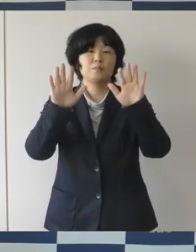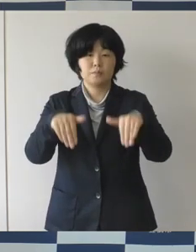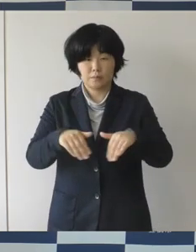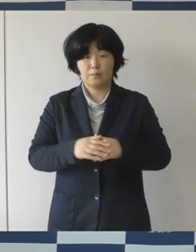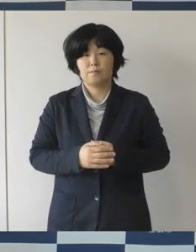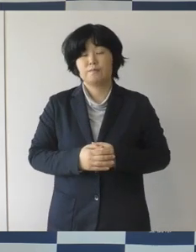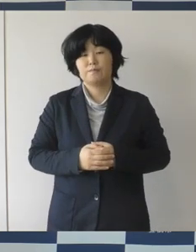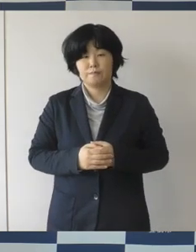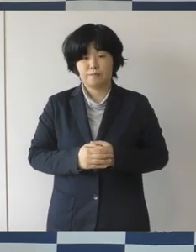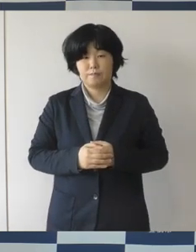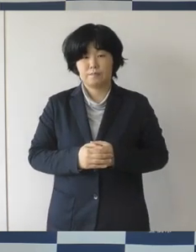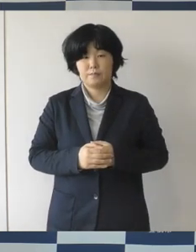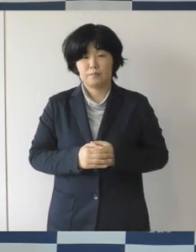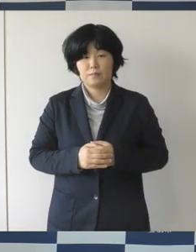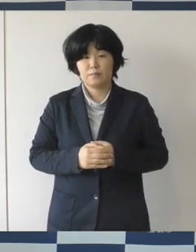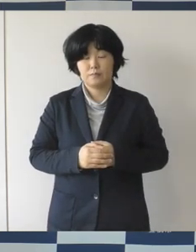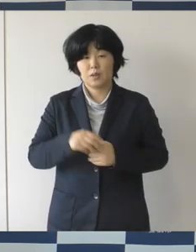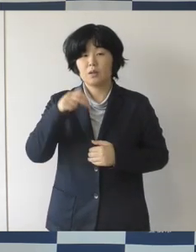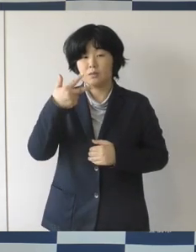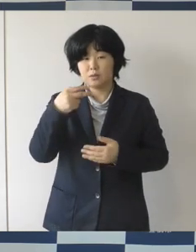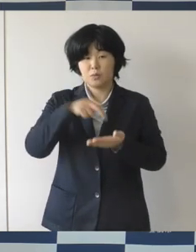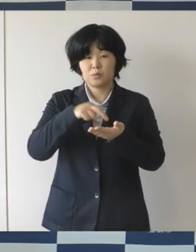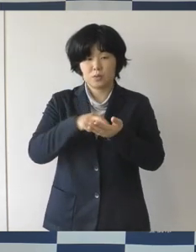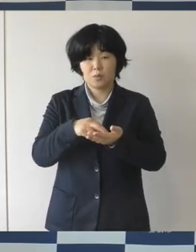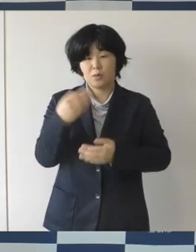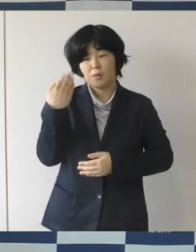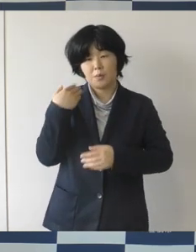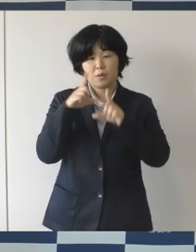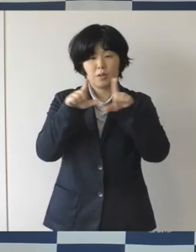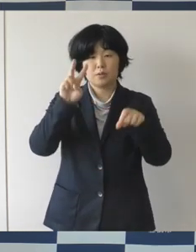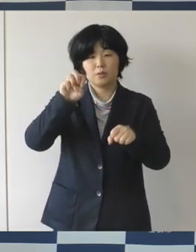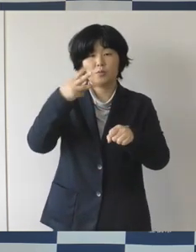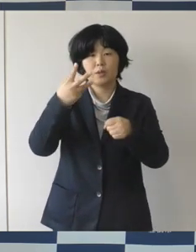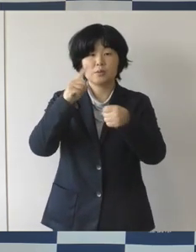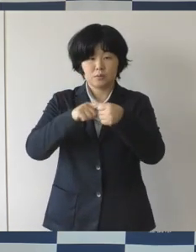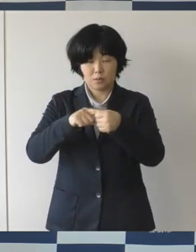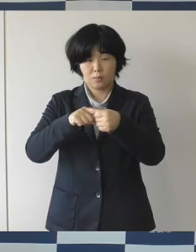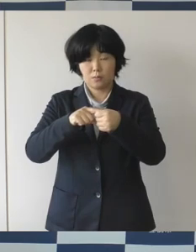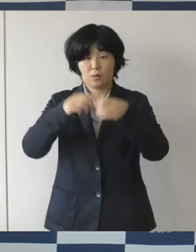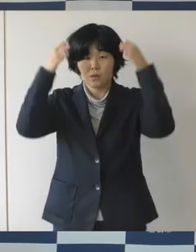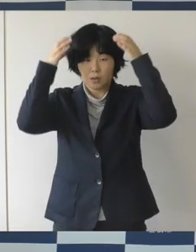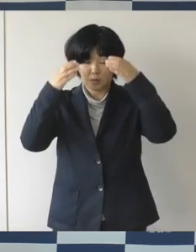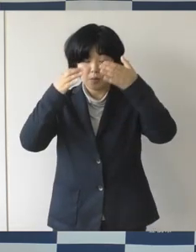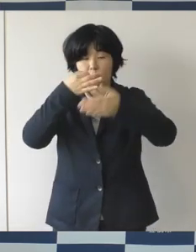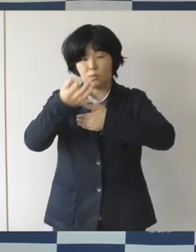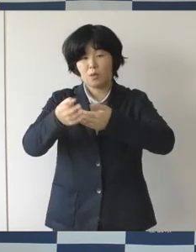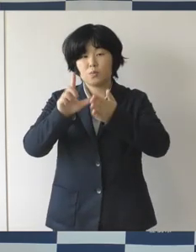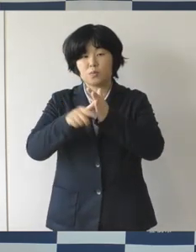本市としては平成28年からヘルメットの購入補助金でありますとか